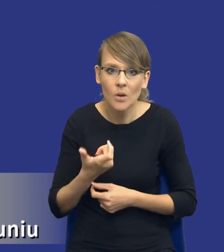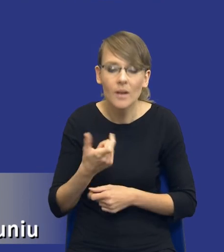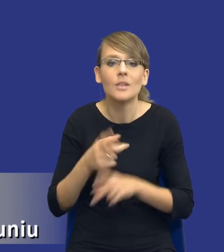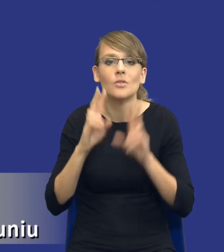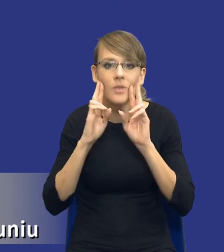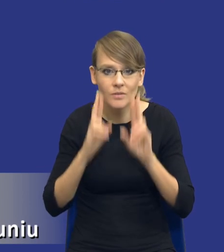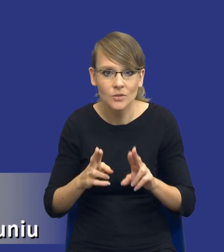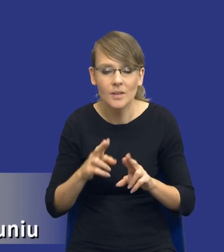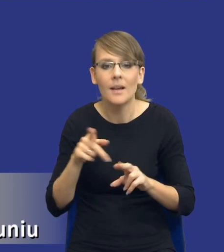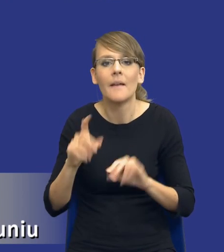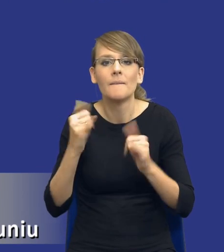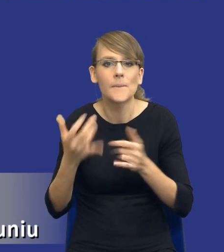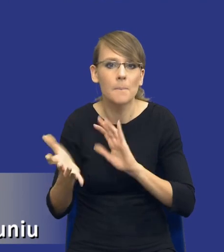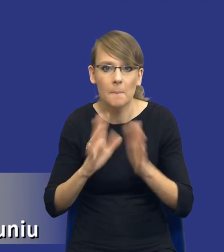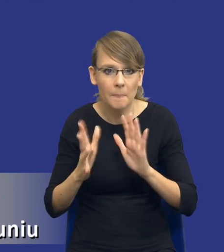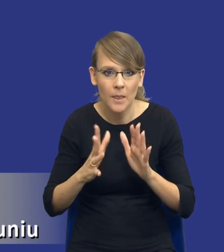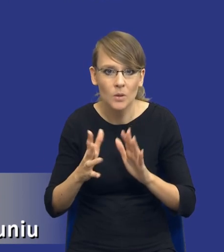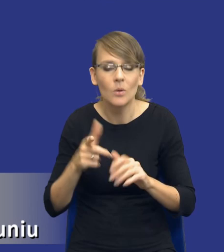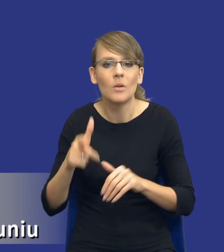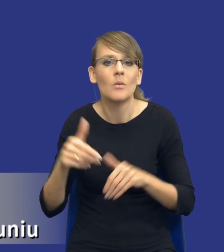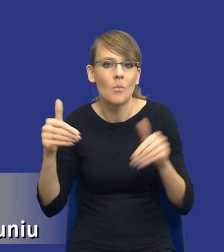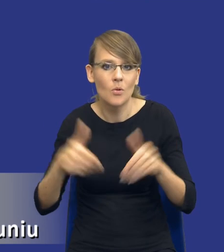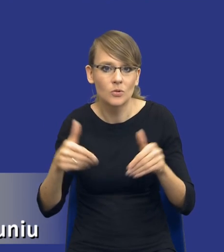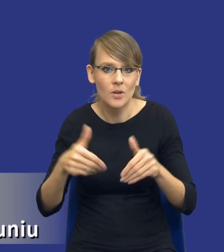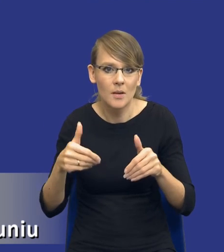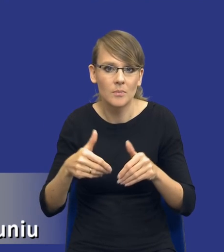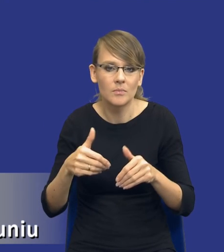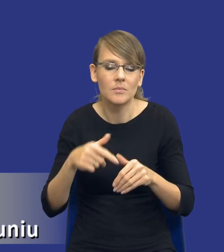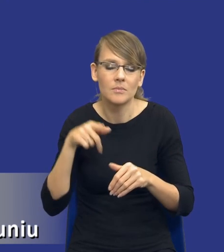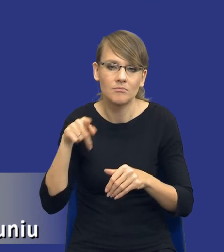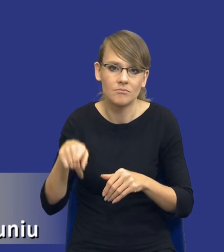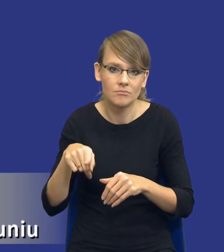w jaki sposób będziemy mogli je sobie skategoryzować, czy jest to zakup